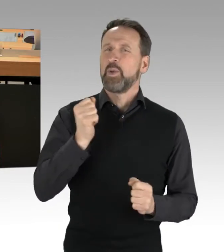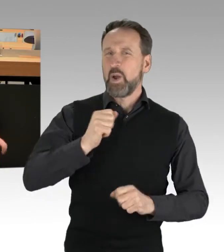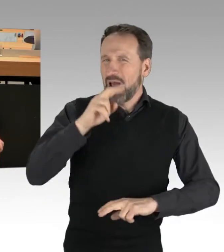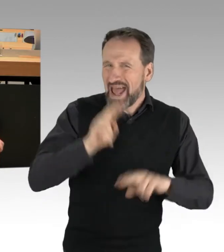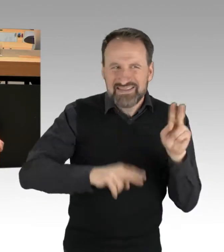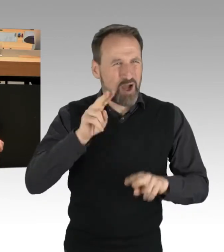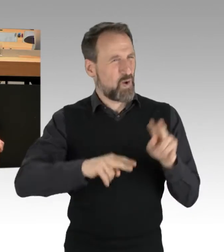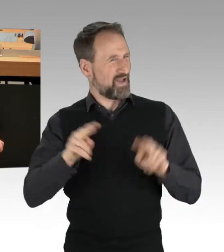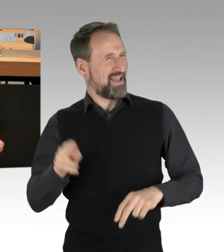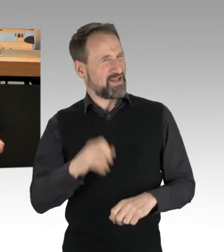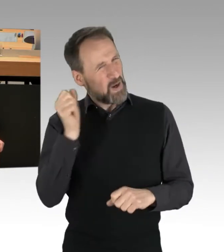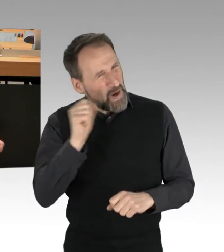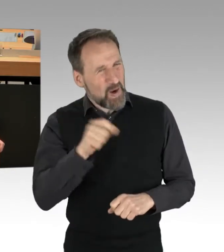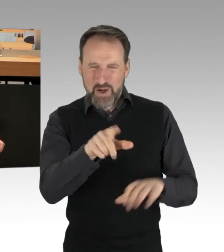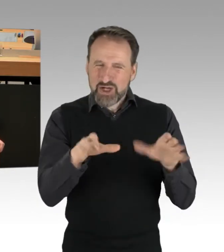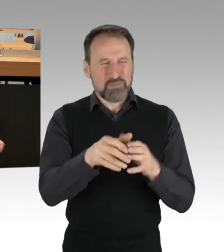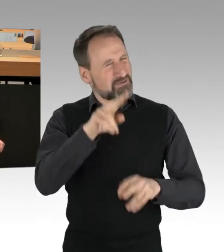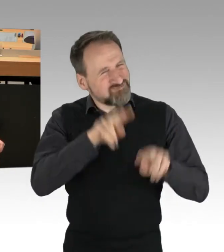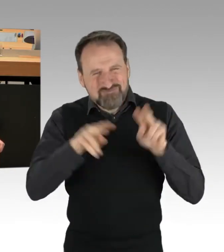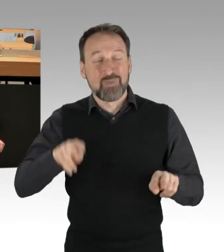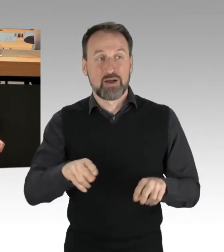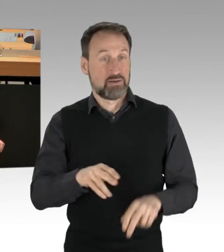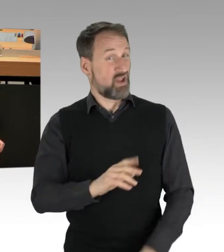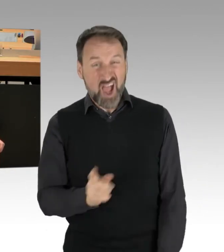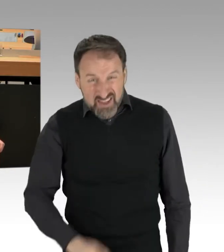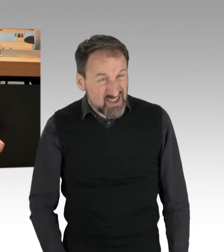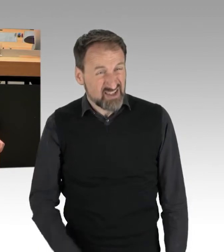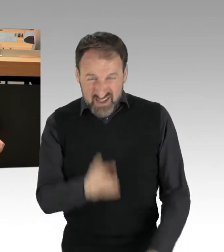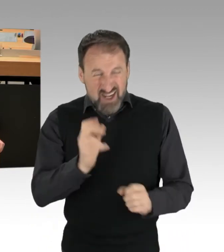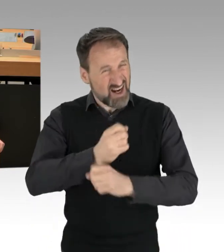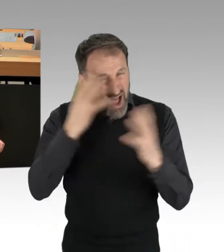eine Heterogenität dieser Gruppen. Nein, das sind ganz knallhart linke Fanatiker und nichts anderes.